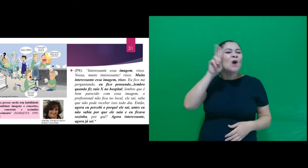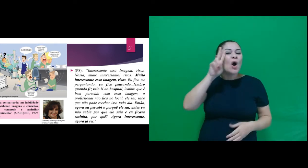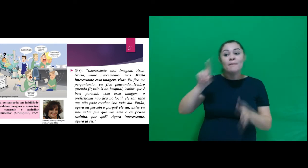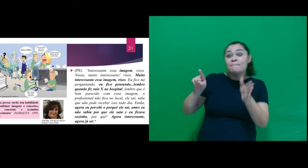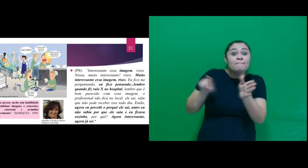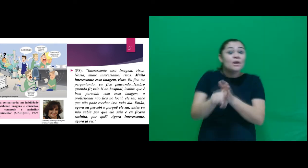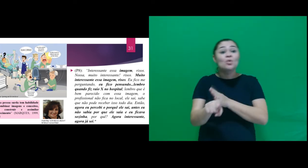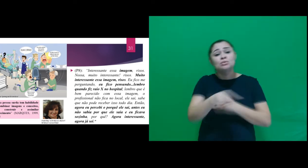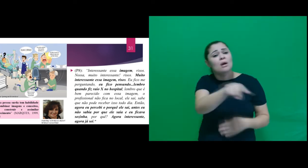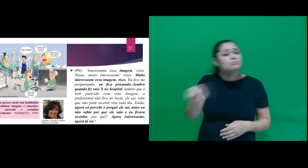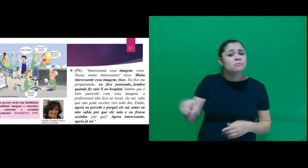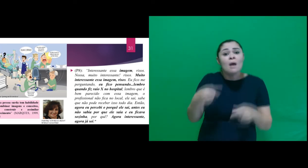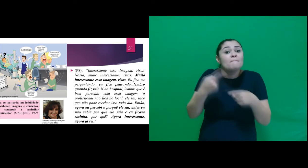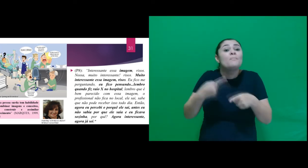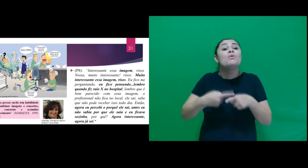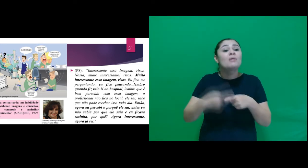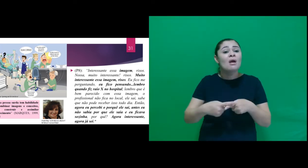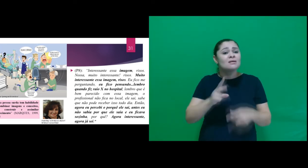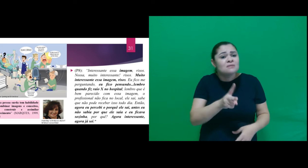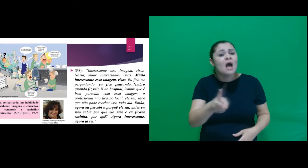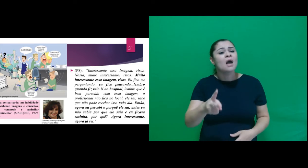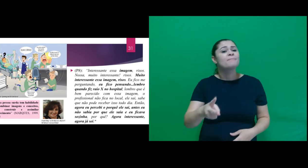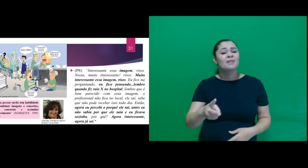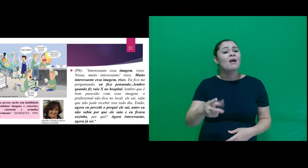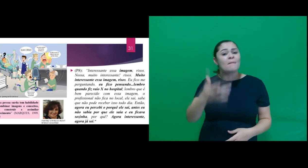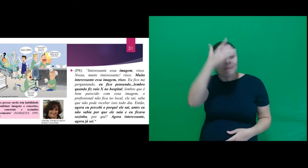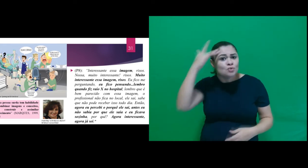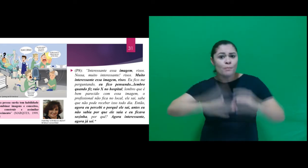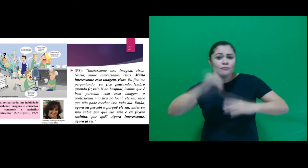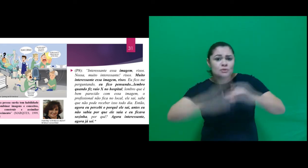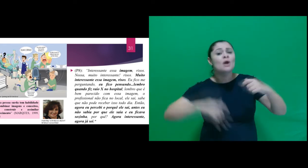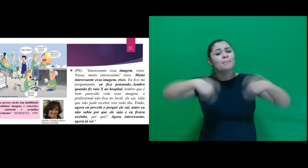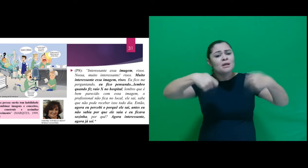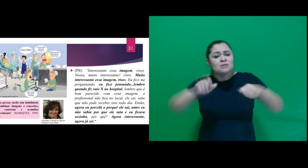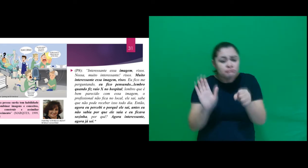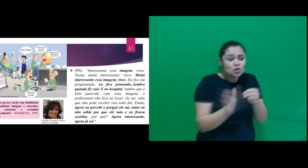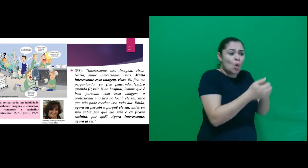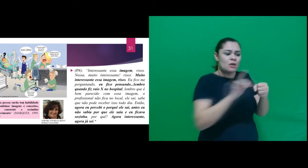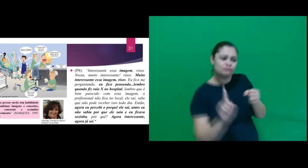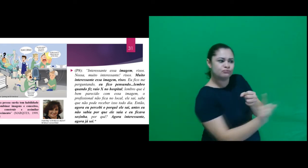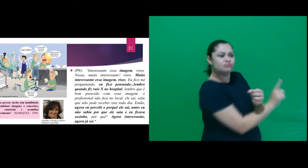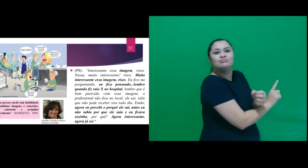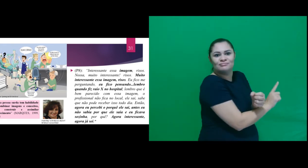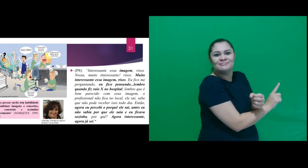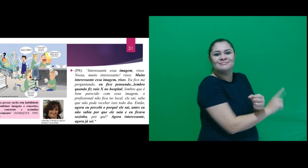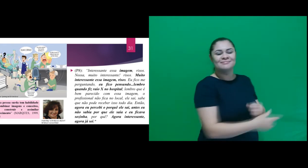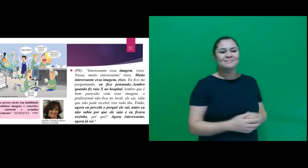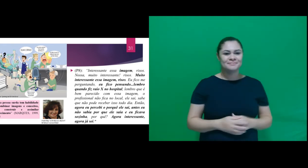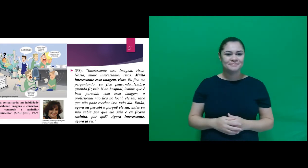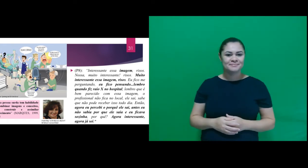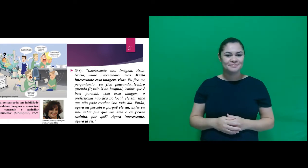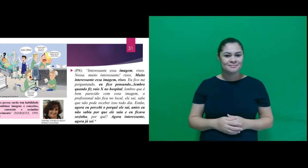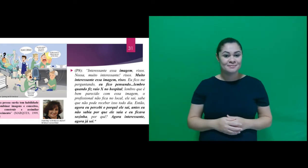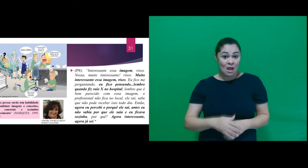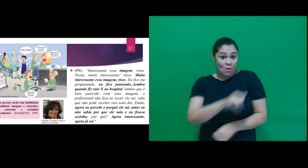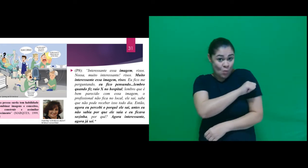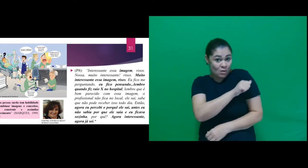fala dos personagens, perguntamos do porquê das pessoas precisarem se esconder. O participante A8